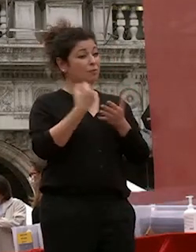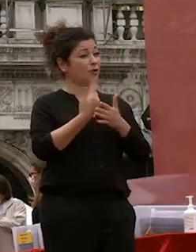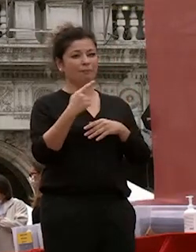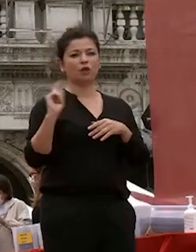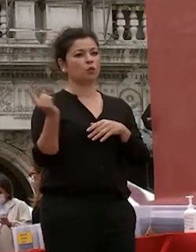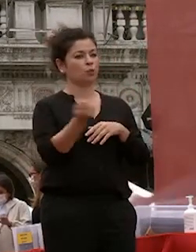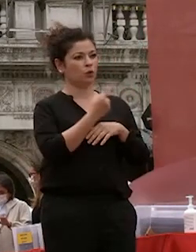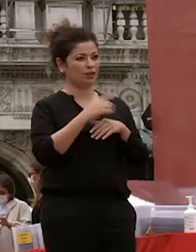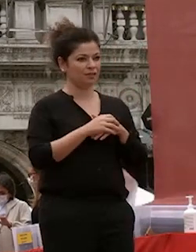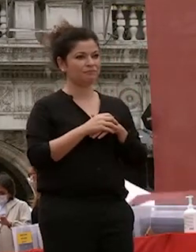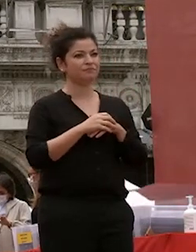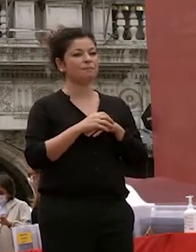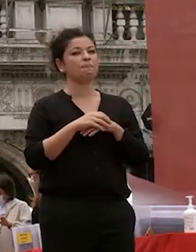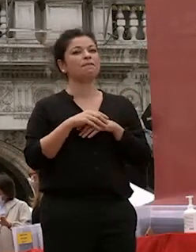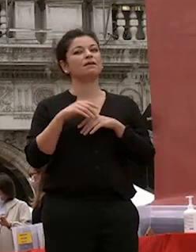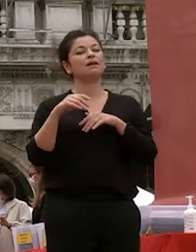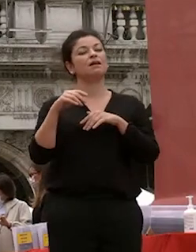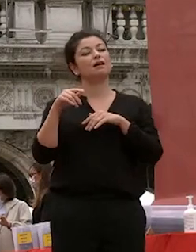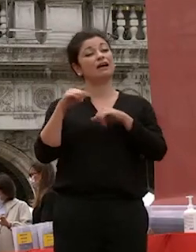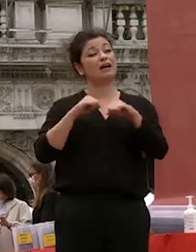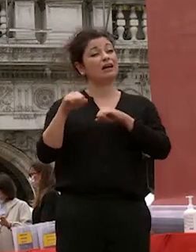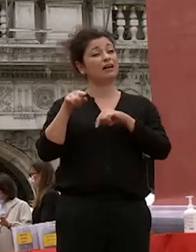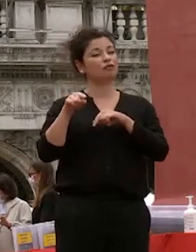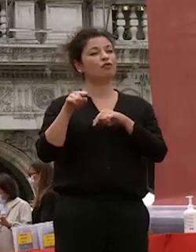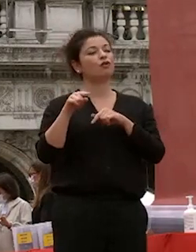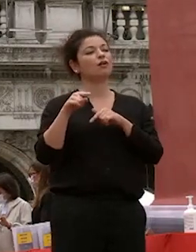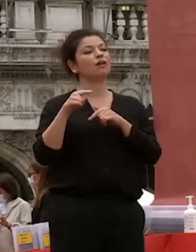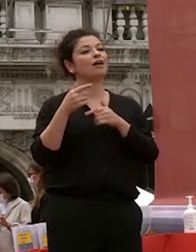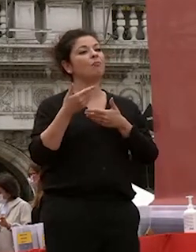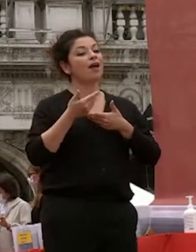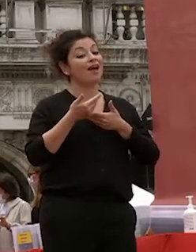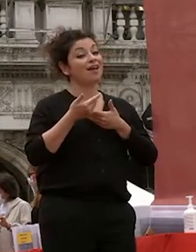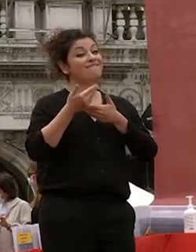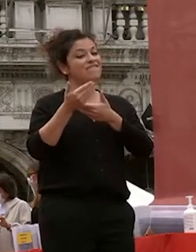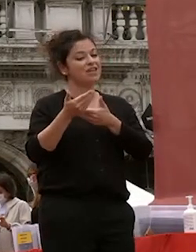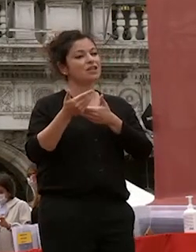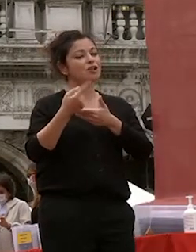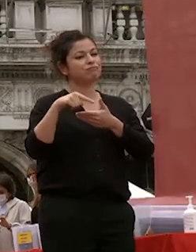invito del rettore che interpreto come un messaggio di fiducia un segno di